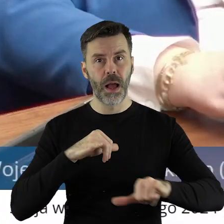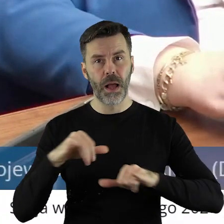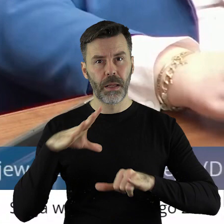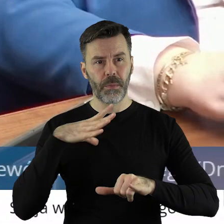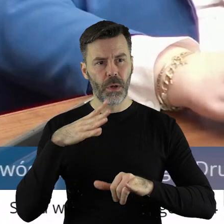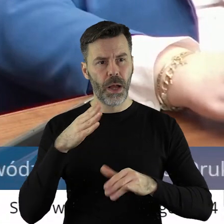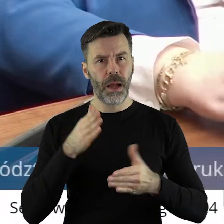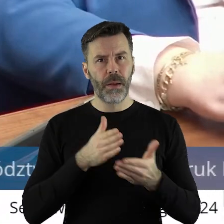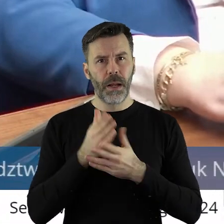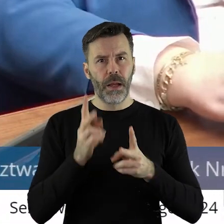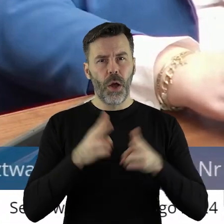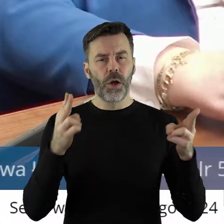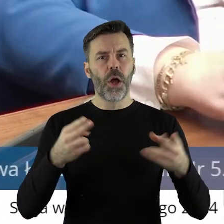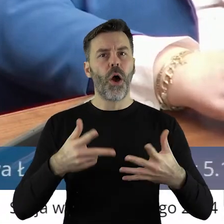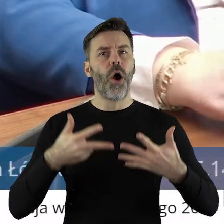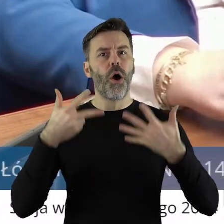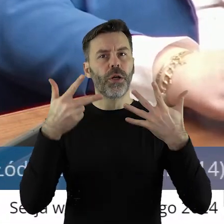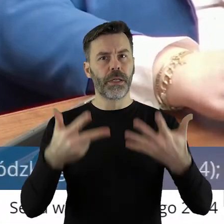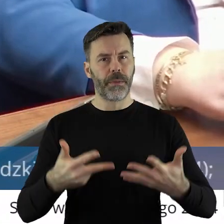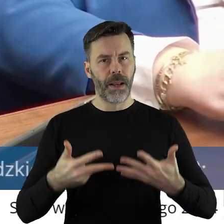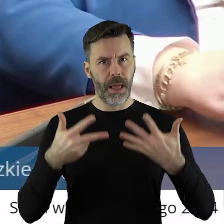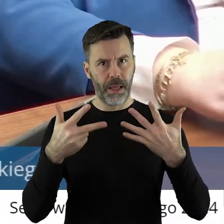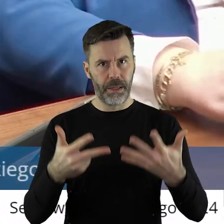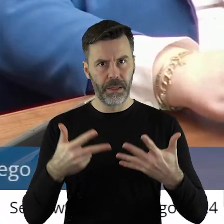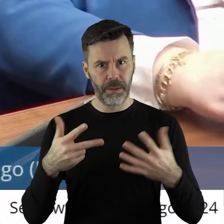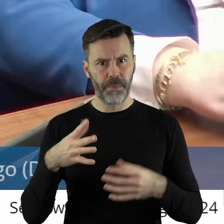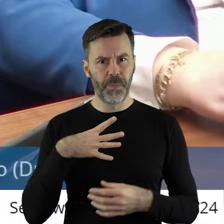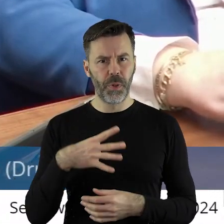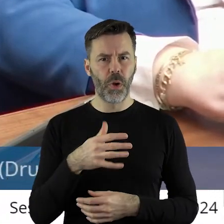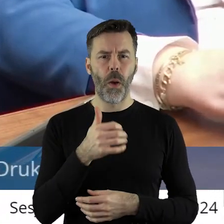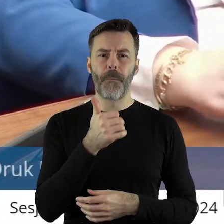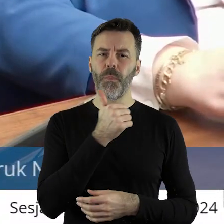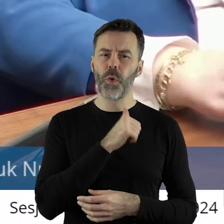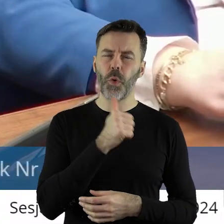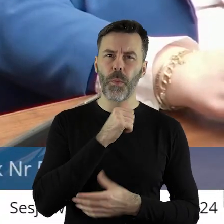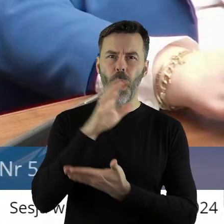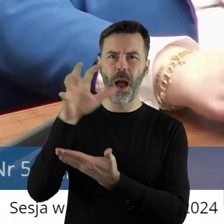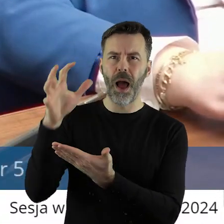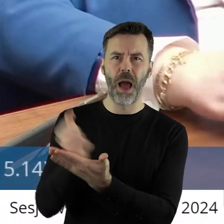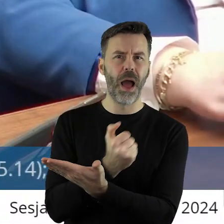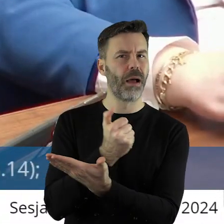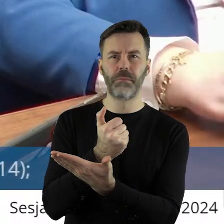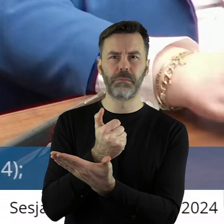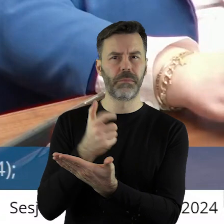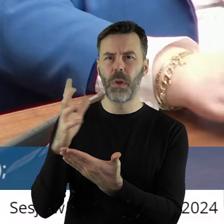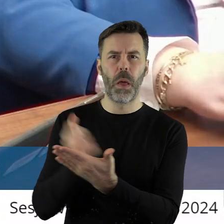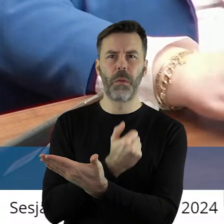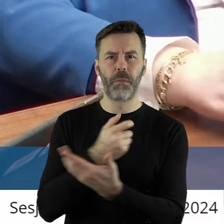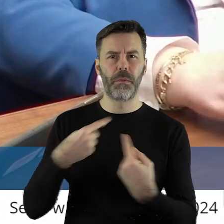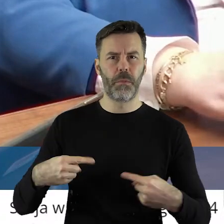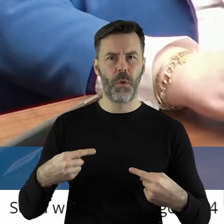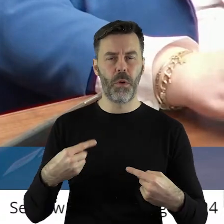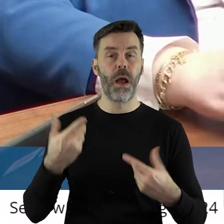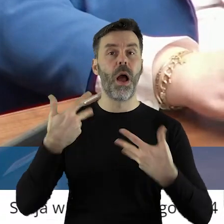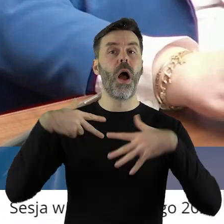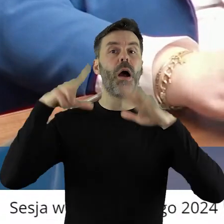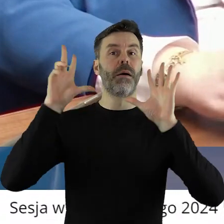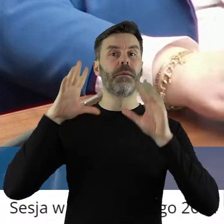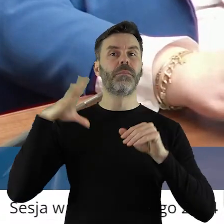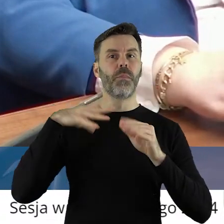przez 8 lat próbowano odebrać, ale nie odbierano. Nam się to 8 lat temu udało.